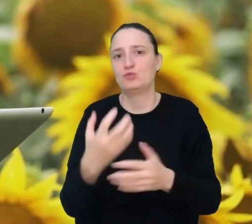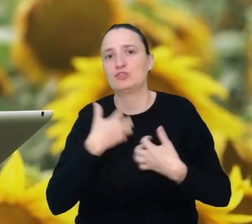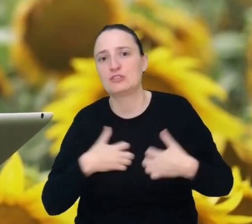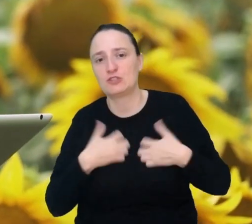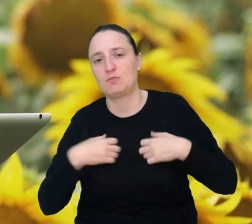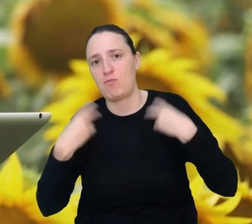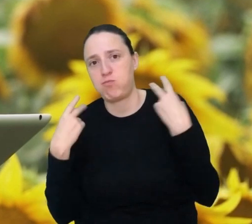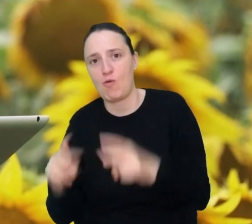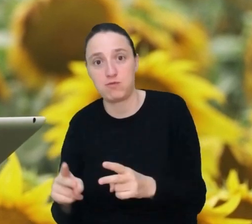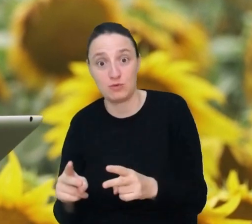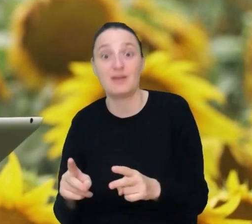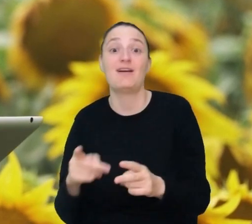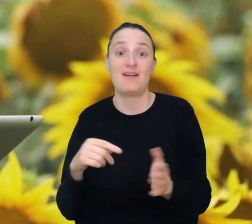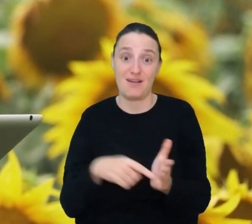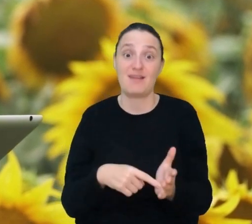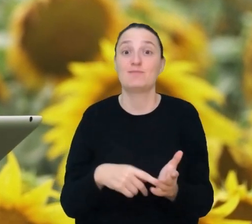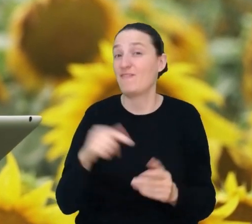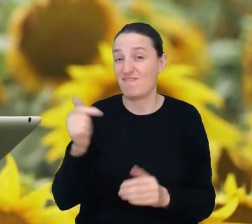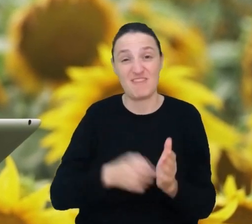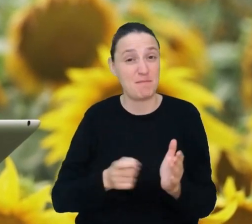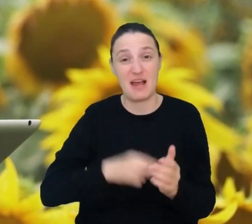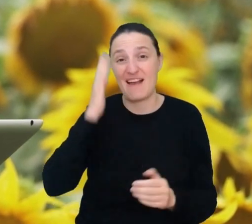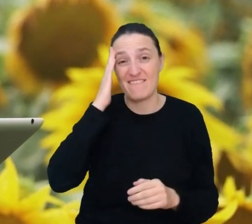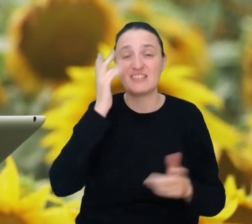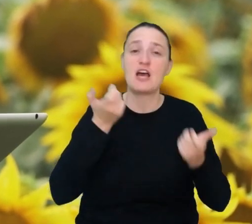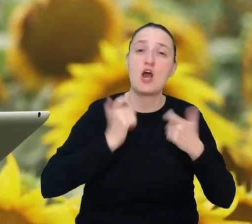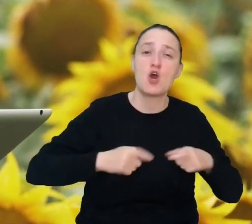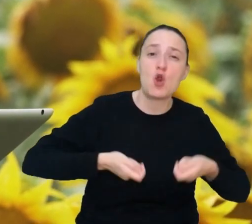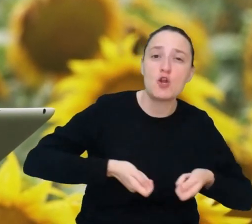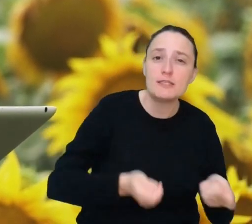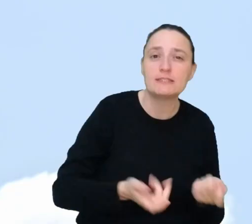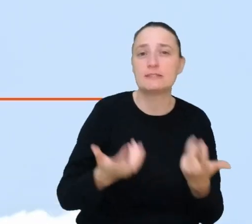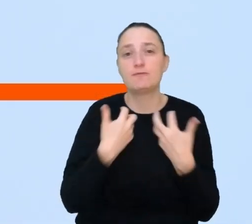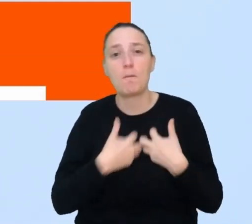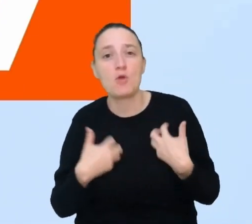Zawód przywracacza natury wymaga wiedzy z rolnictwa, biologii i zoologii.